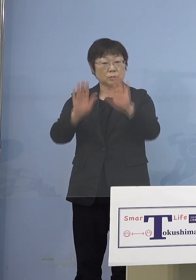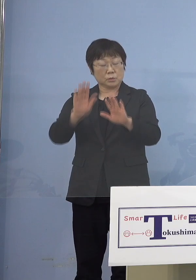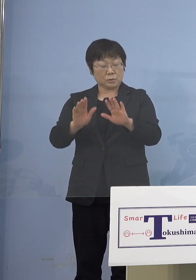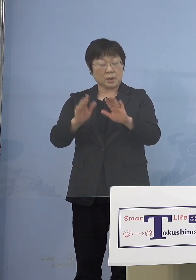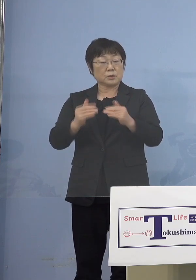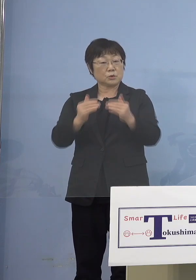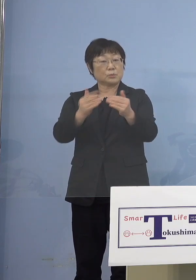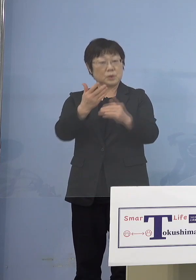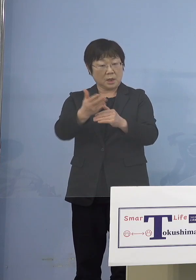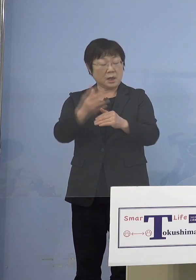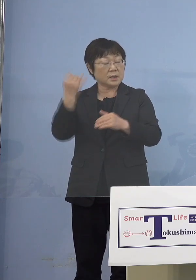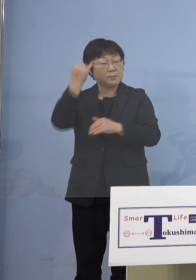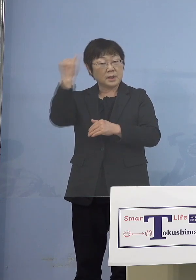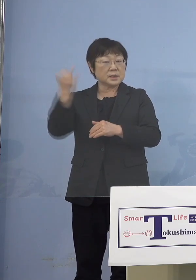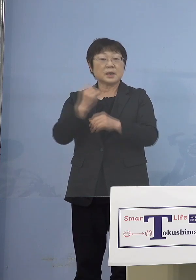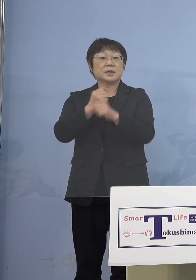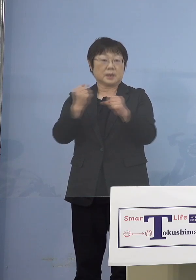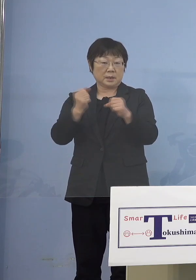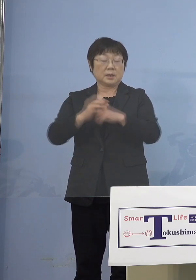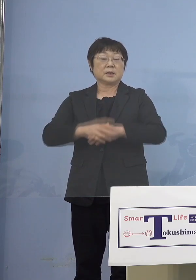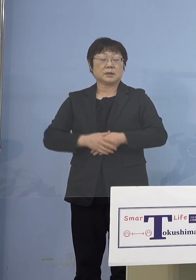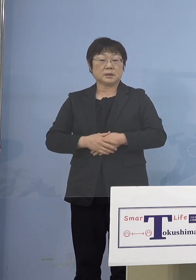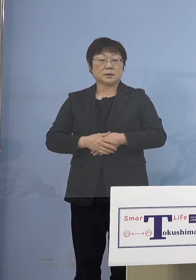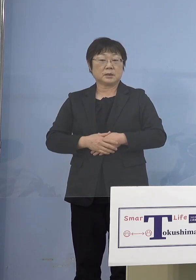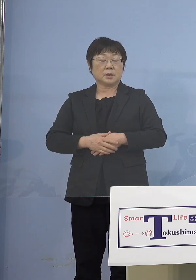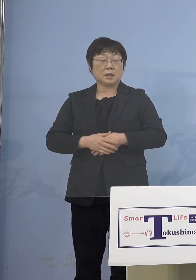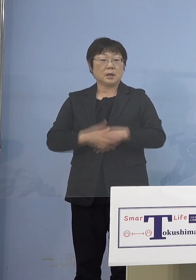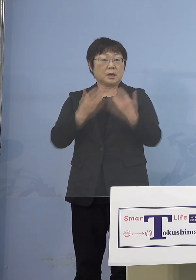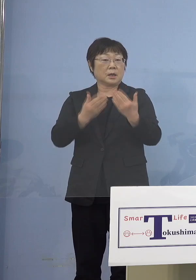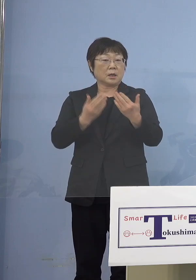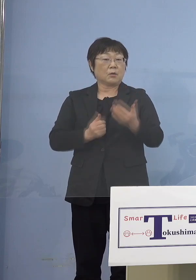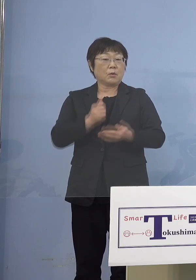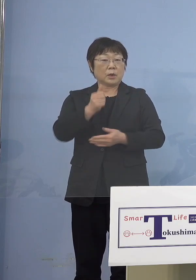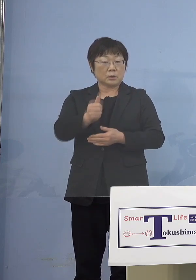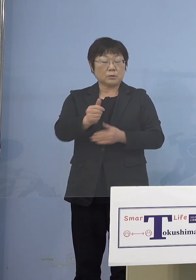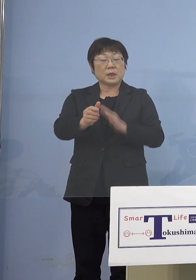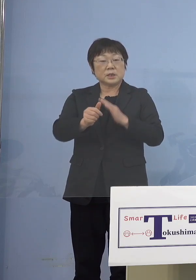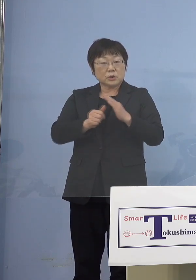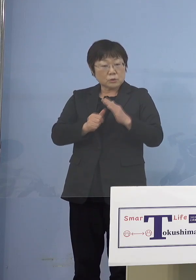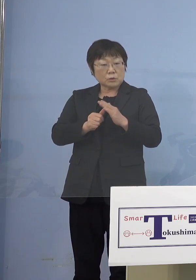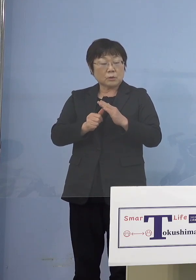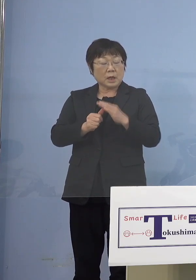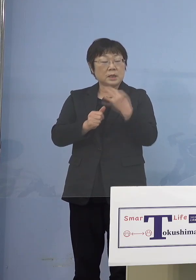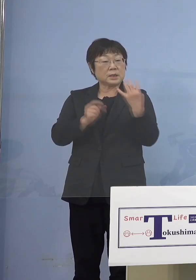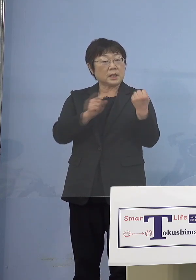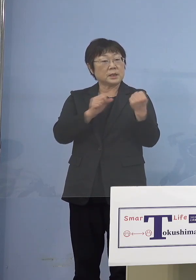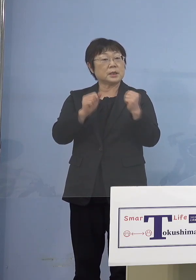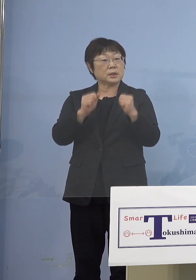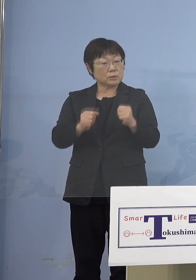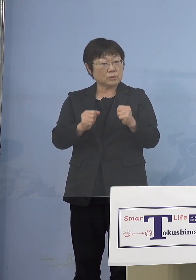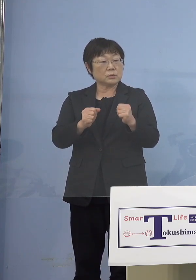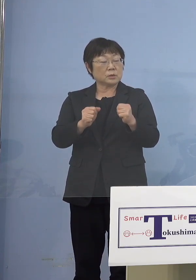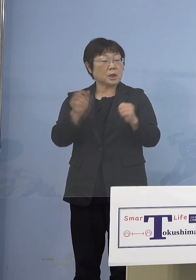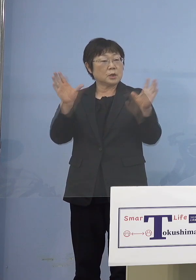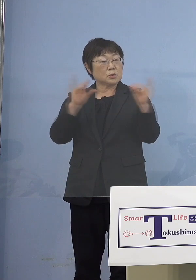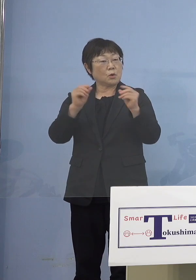あまりイメージできなくて 登園自粛とかどの程度の割合の方が されているとか、そういう情報は 入ってきていますでしょうか